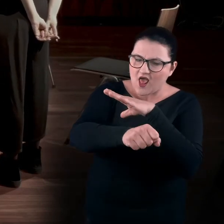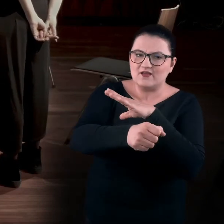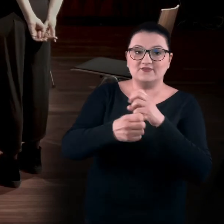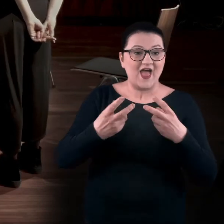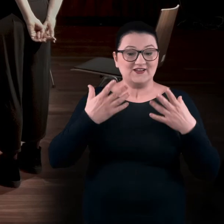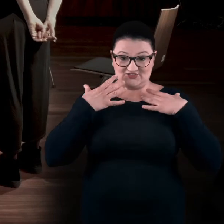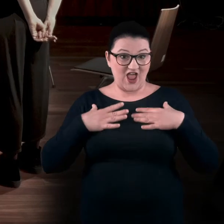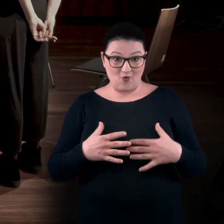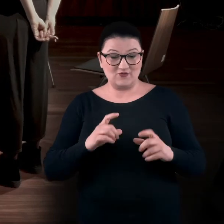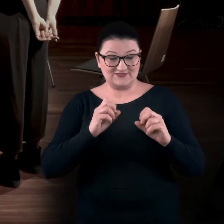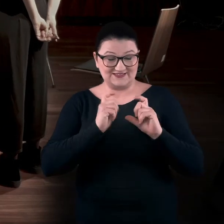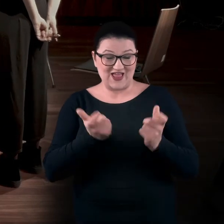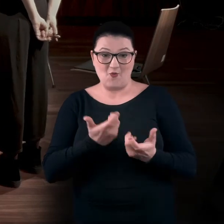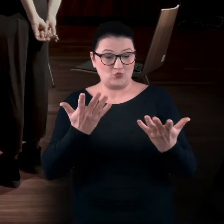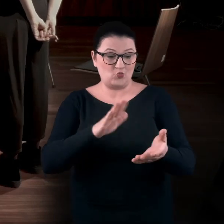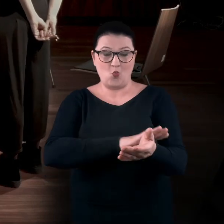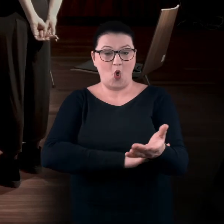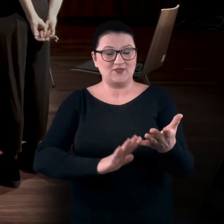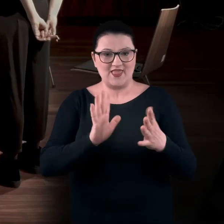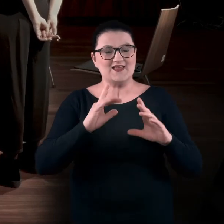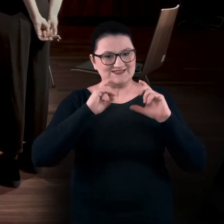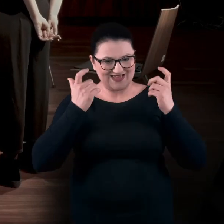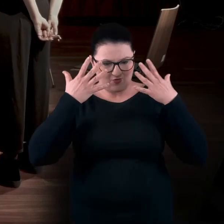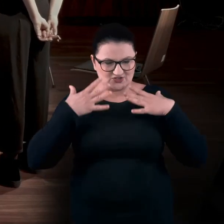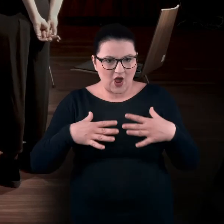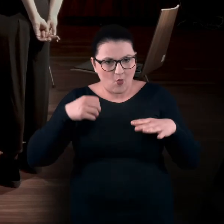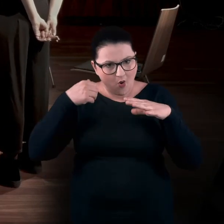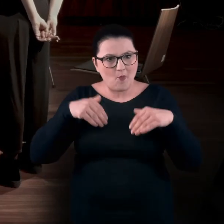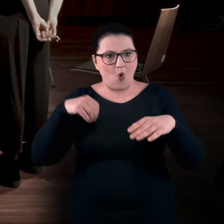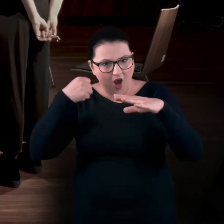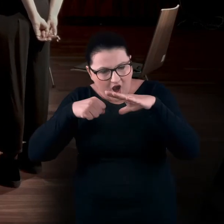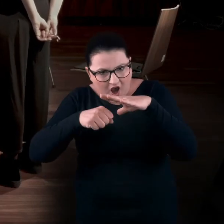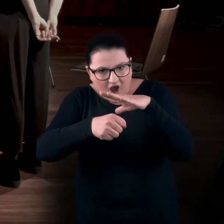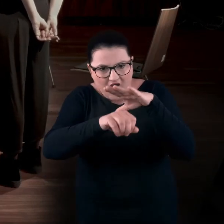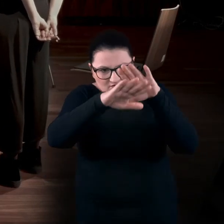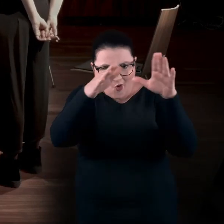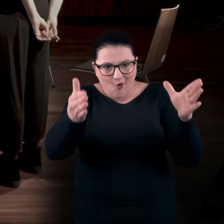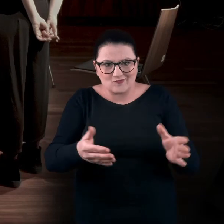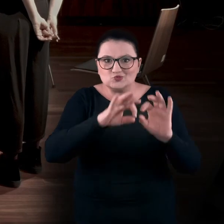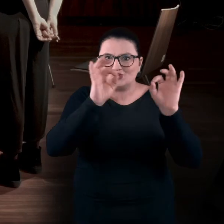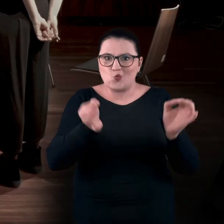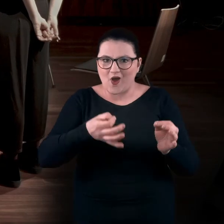Nie tylko dłonie. Całe twoje ciało mogło się wgnieść de facto w obiekt sztuki.